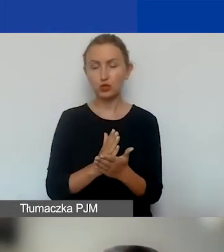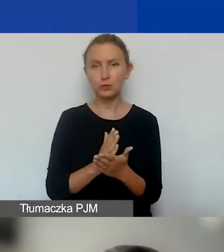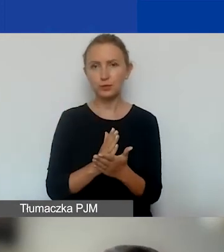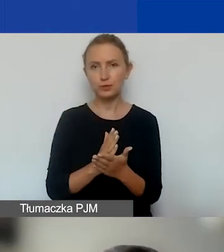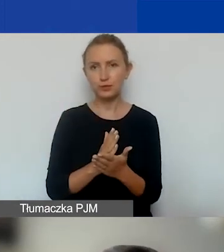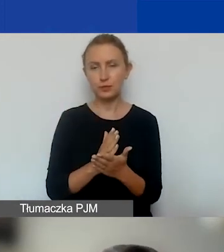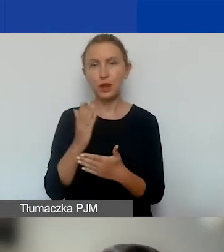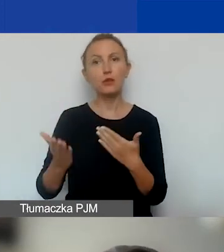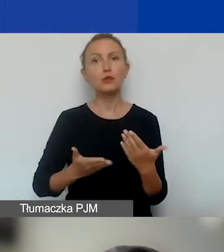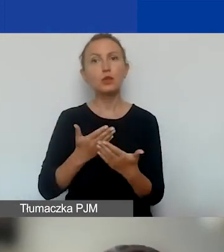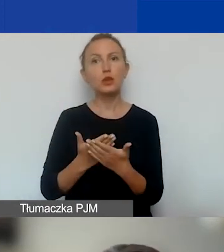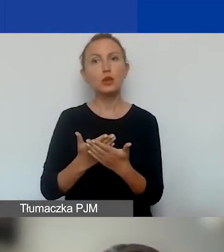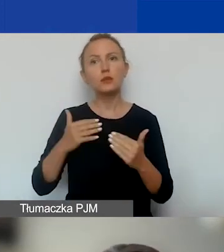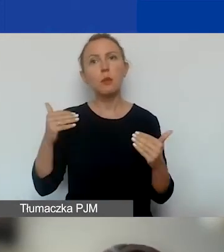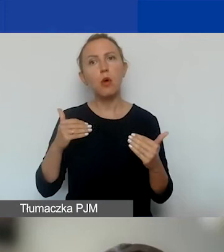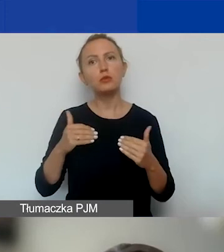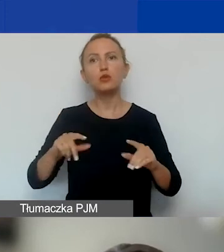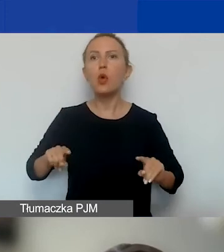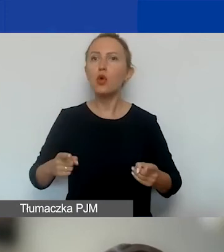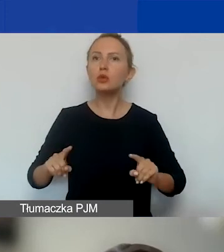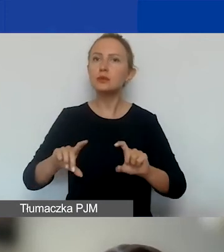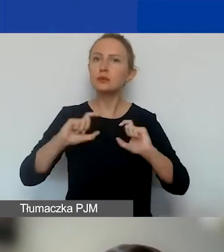wnioskodawcami mogą być organizacje z całej Polski,